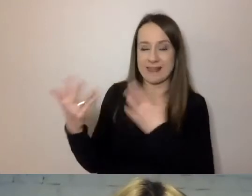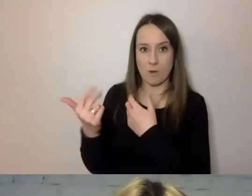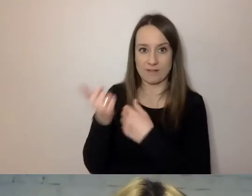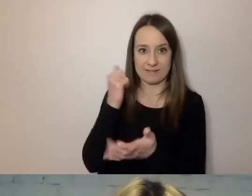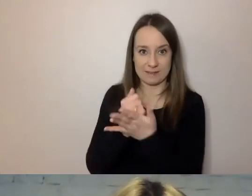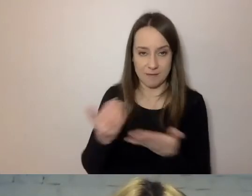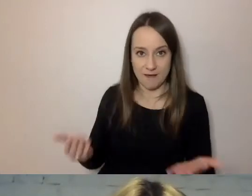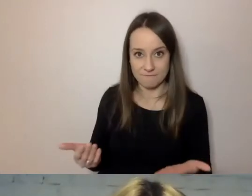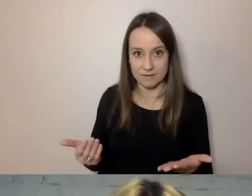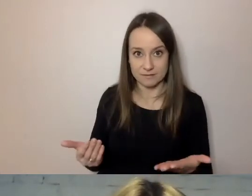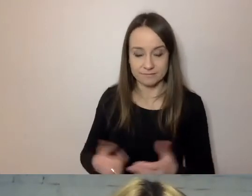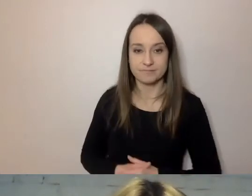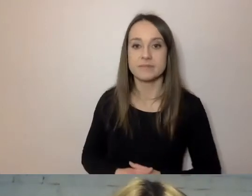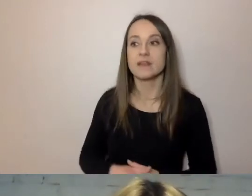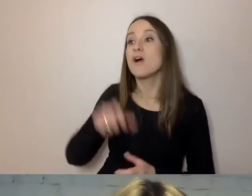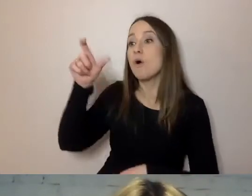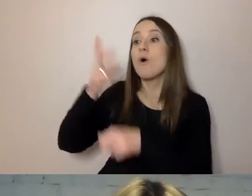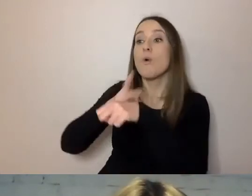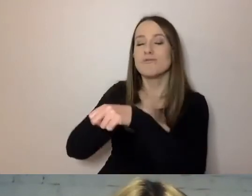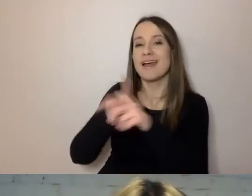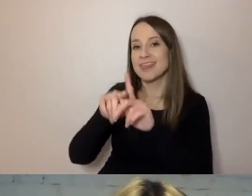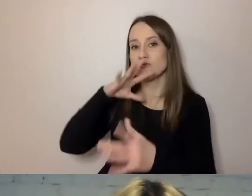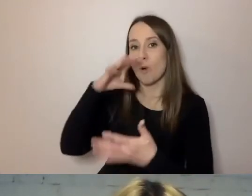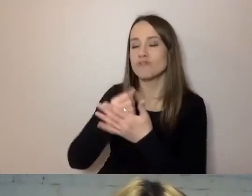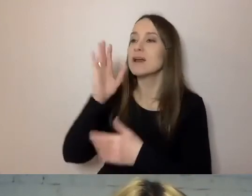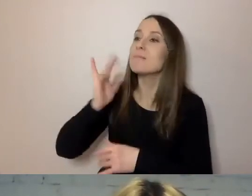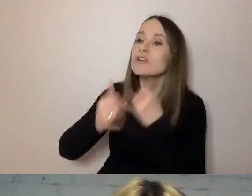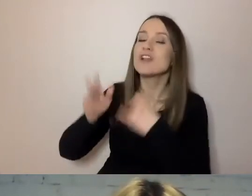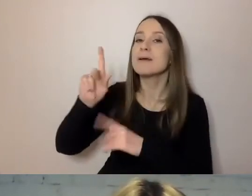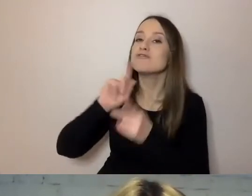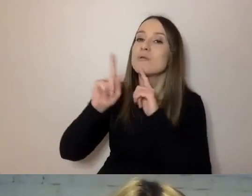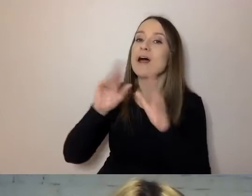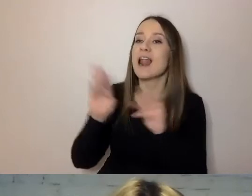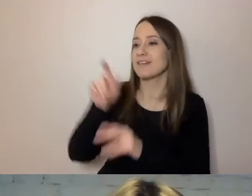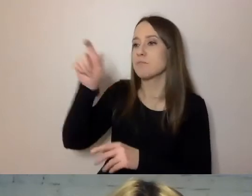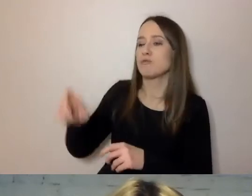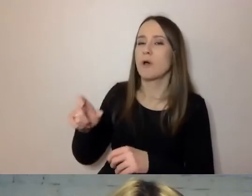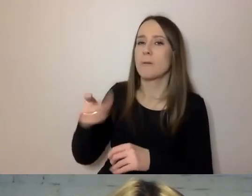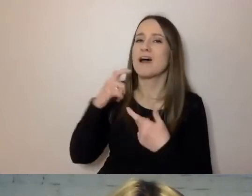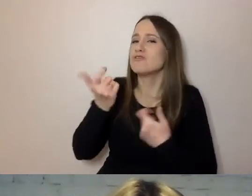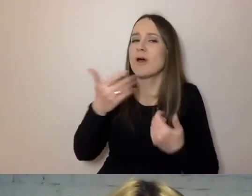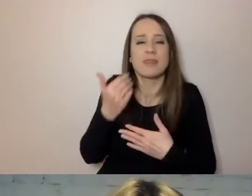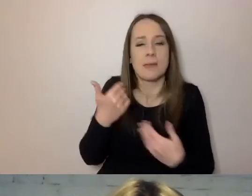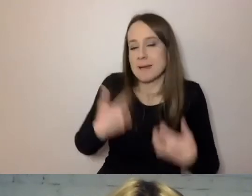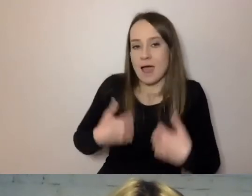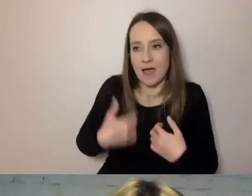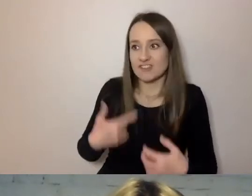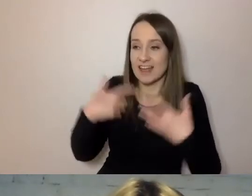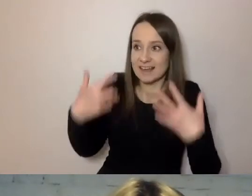Urzędnik też na tym skorzysta. Gdy będzie rozmawiał z osobą mniej zestresowaną, chętną do współpracy, wiedzącą,